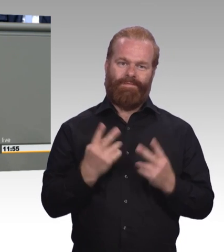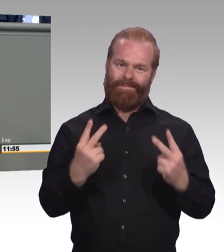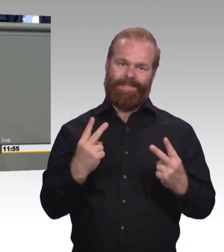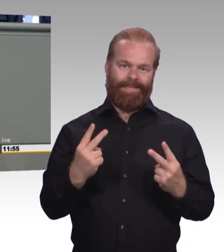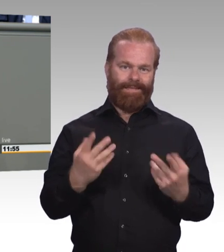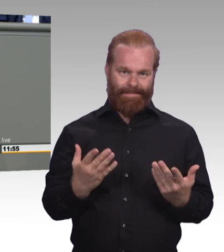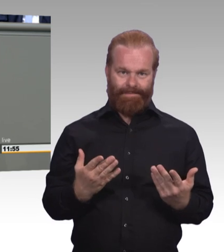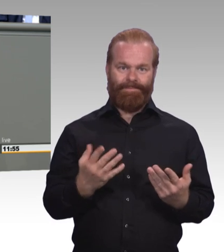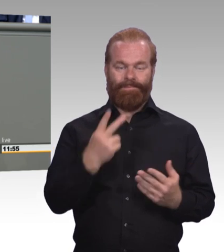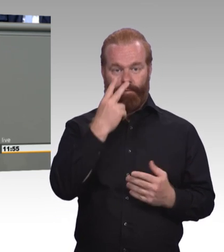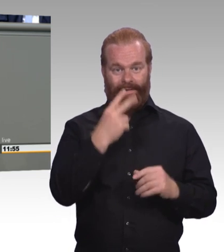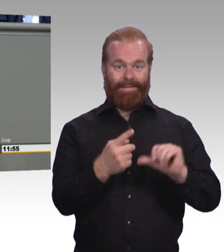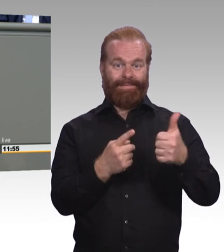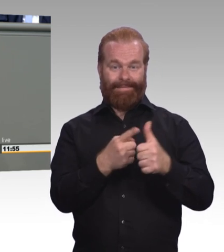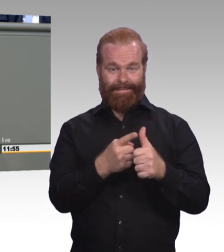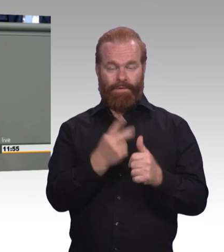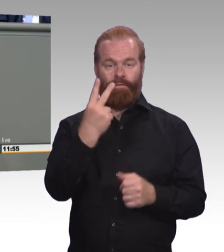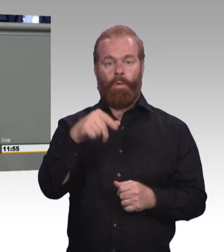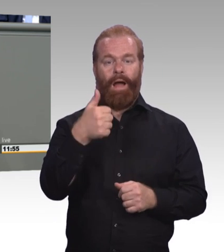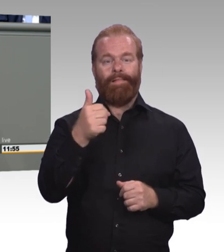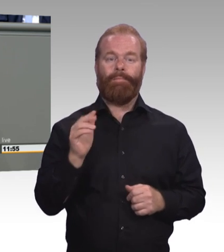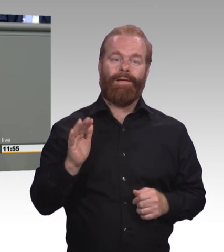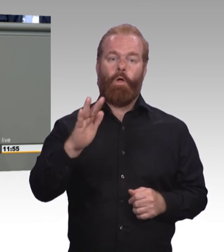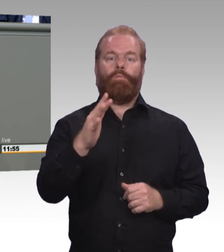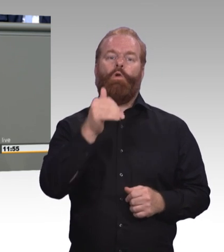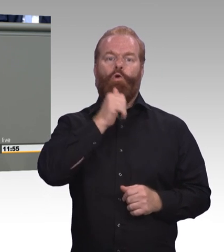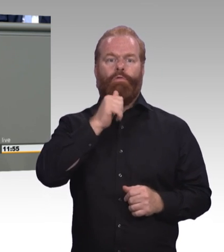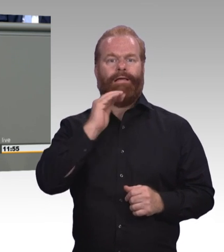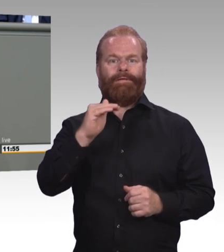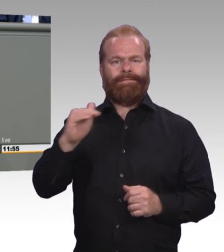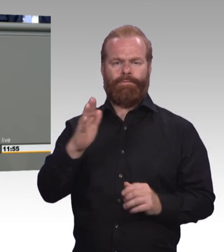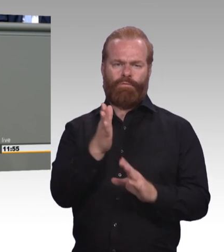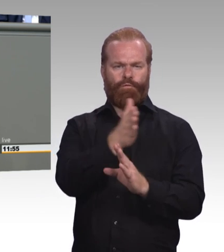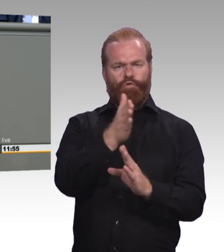und das mit steigender Tendenz. Das heißt, ein Sechstel der erwerbstätigen Bevölkerung